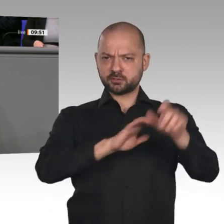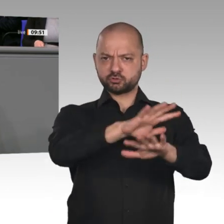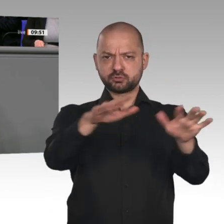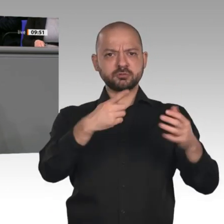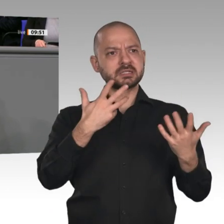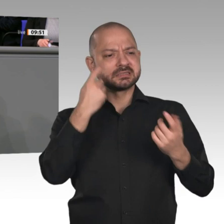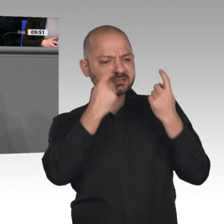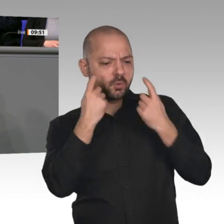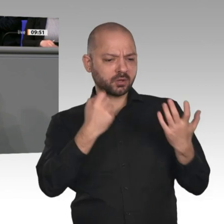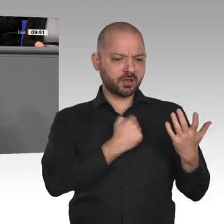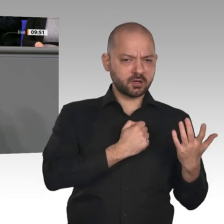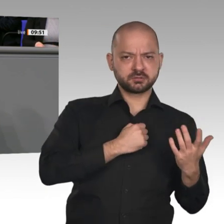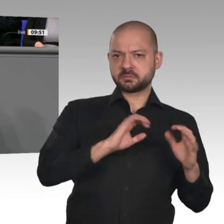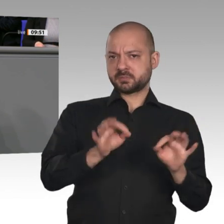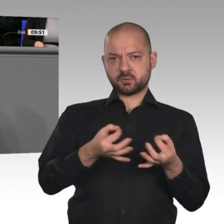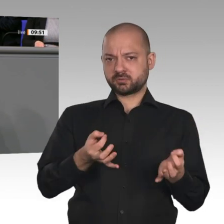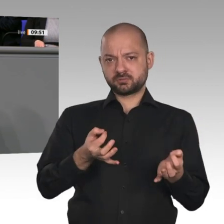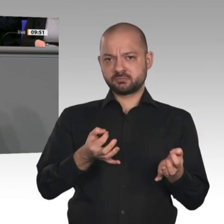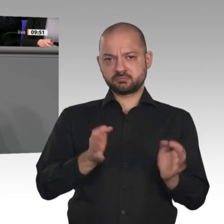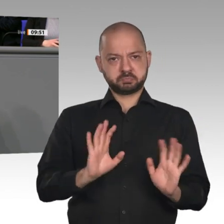Sichere Arbeitsplätze kann es in Zukunft nur dann geben, wenn sie